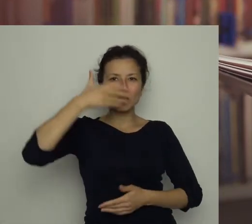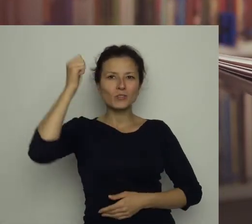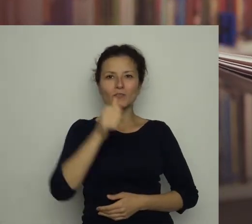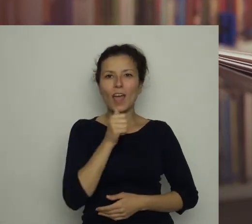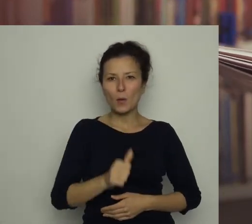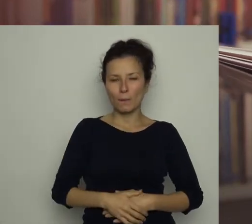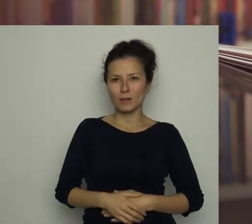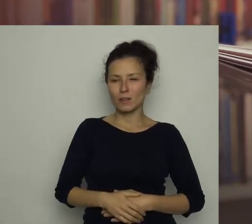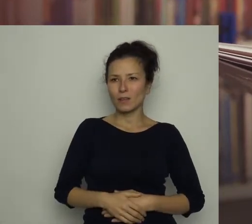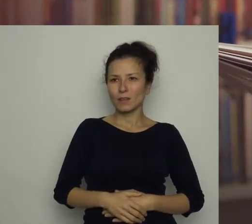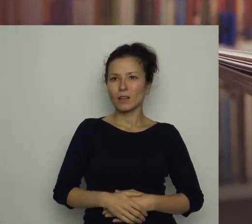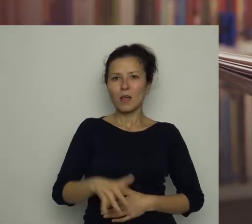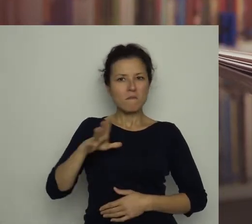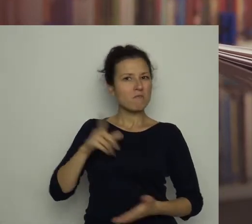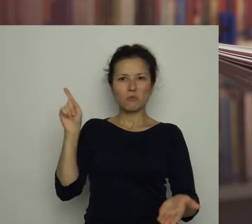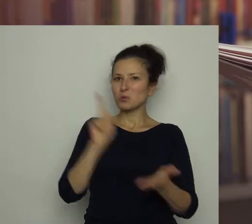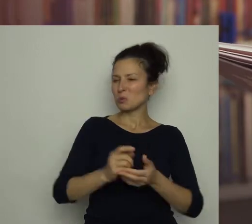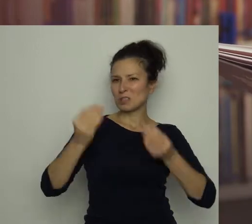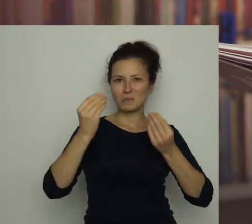Odniósł wspaniały sukces!